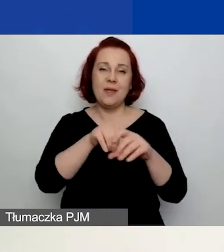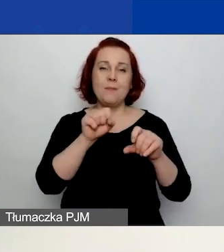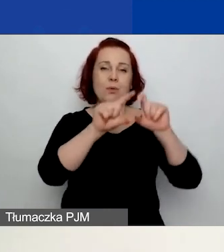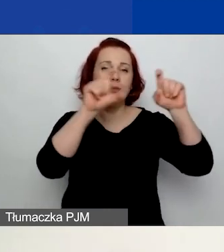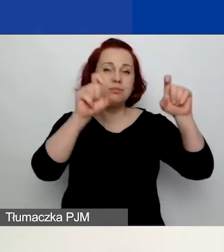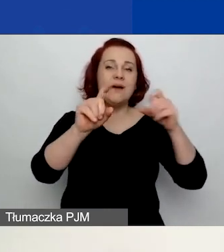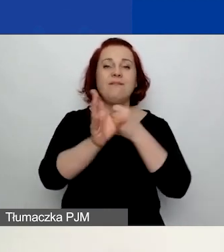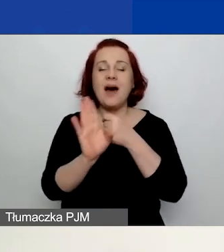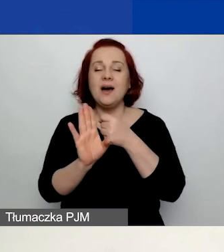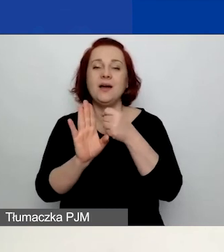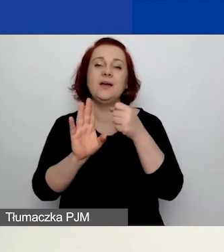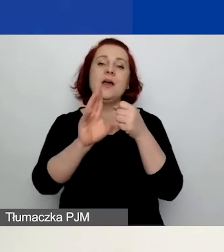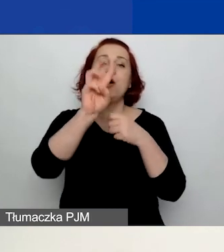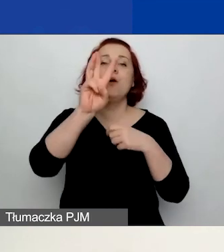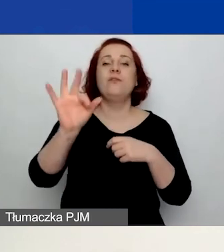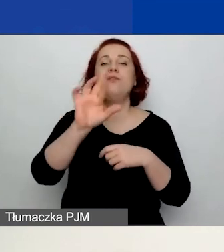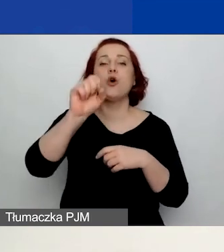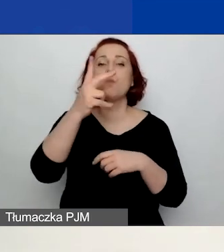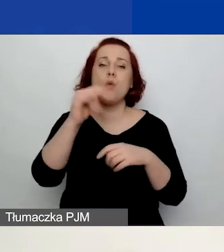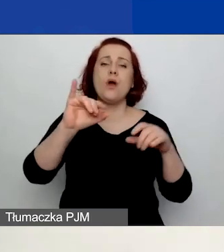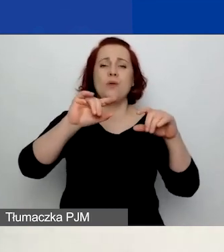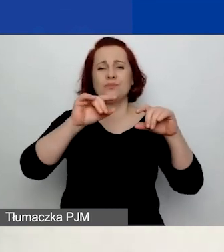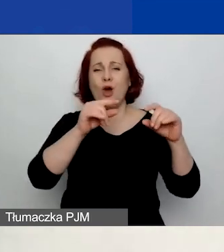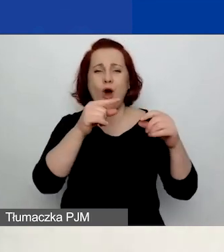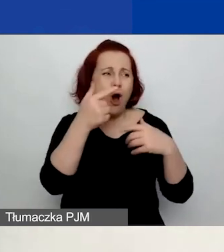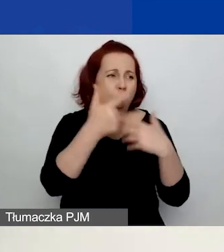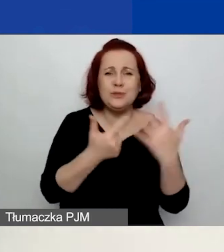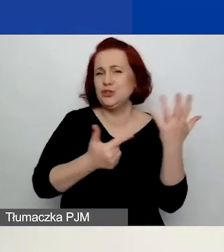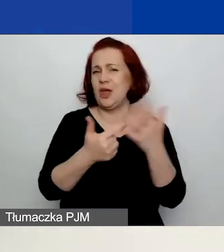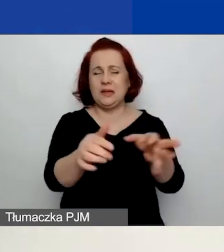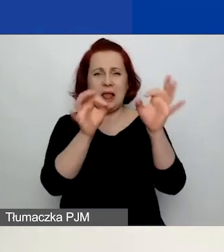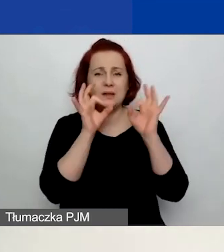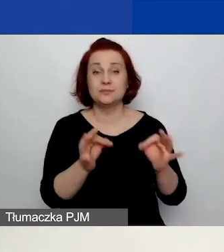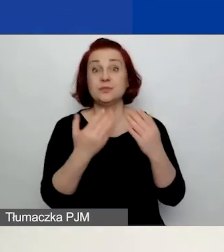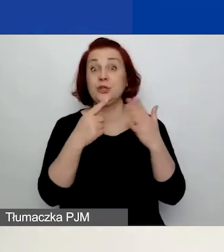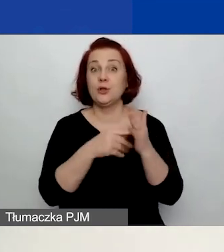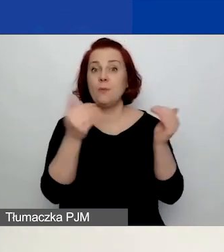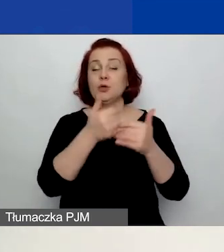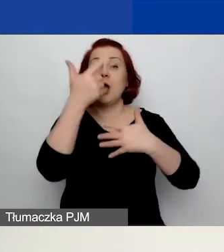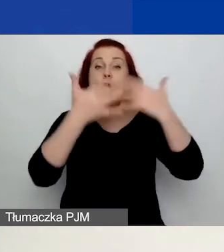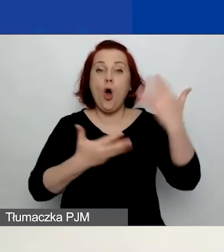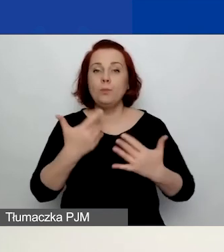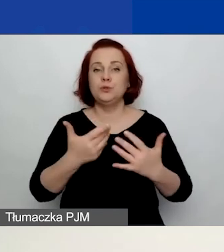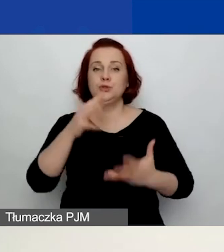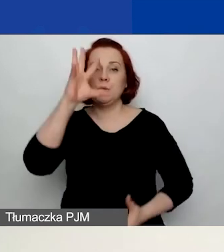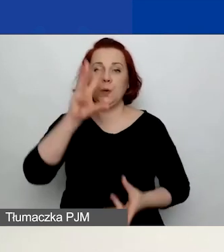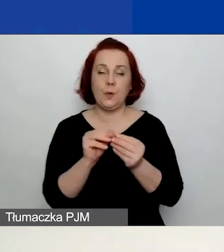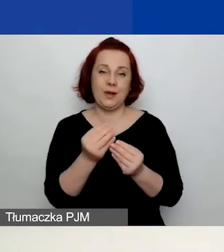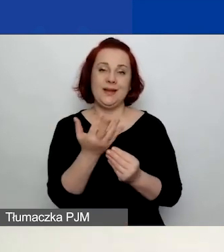które będą państwu wskazywać np. na sytuacje, w których przekroczycie dozwoloną kwotę grantu. Więc polecam to narzędzie.